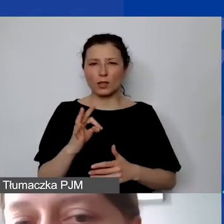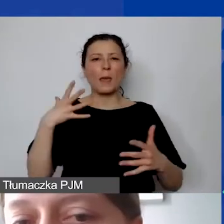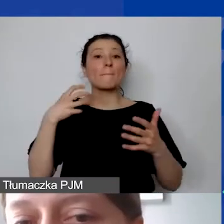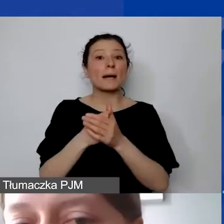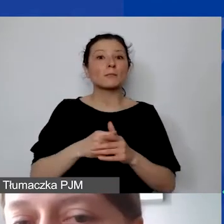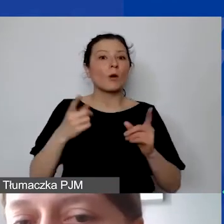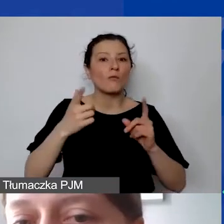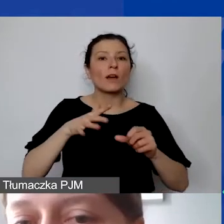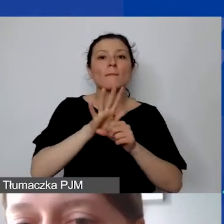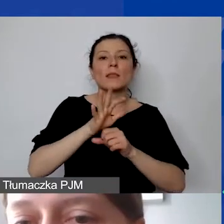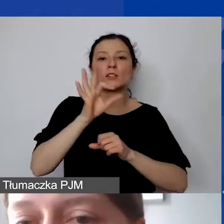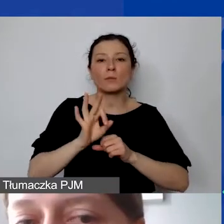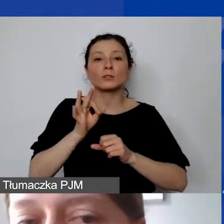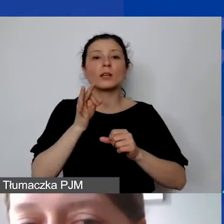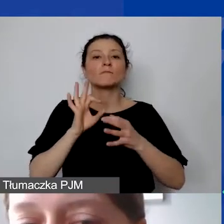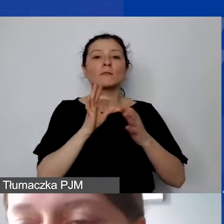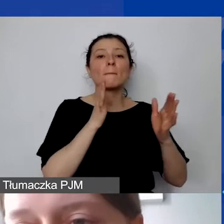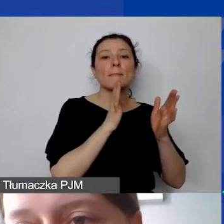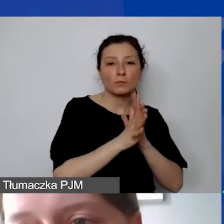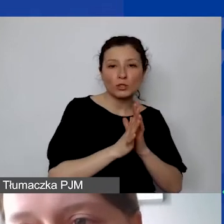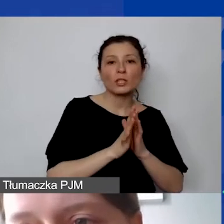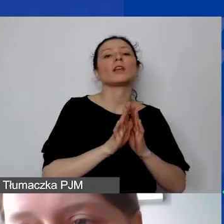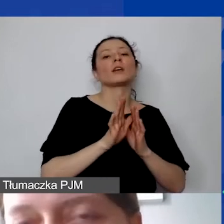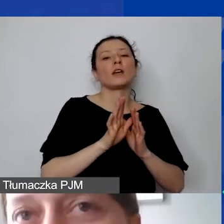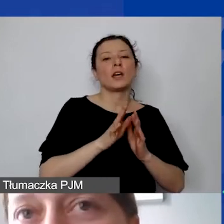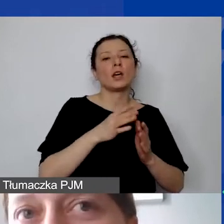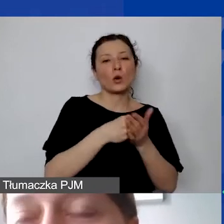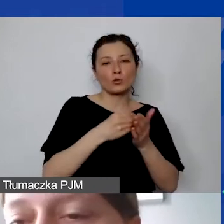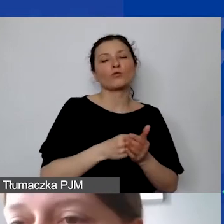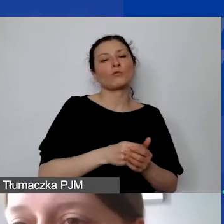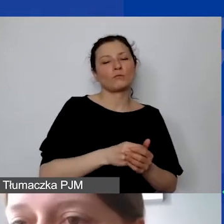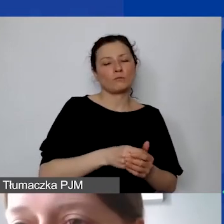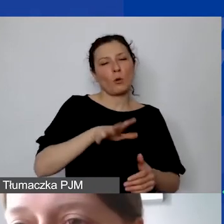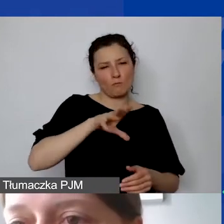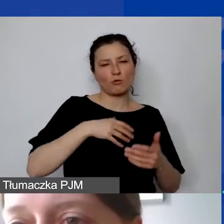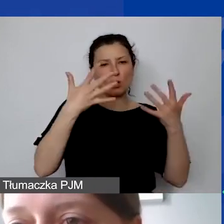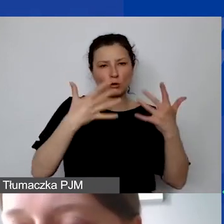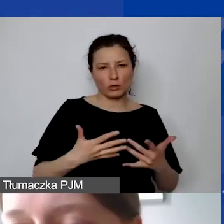15% bezpośrednich kwalifikowanych kosztów personelu. Nie jest to tzw. overhead